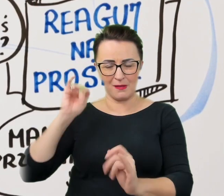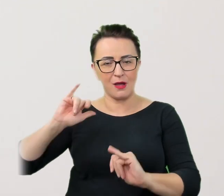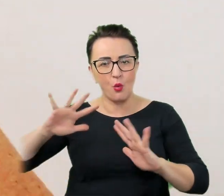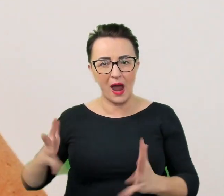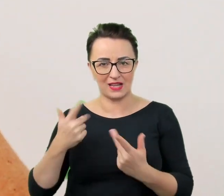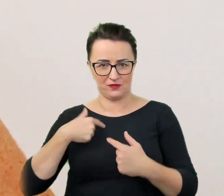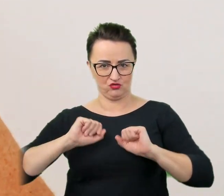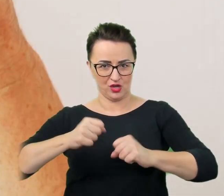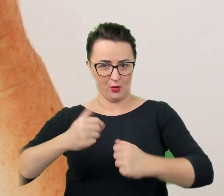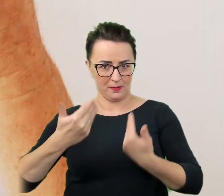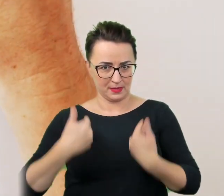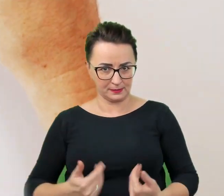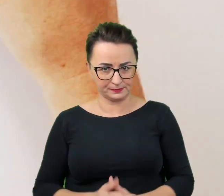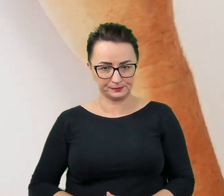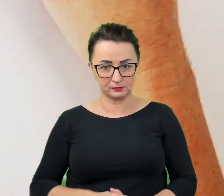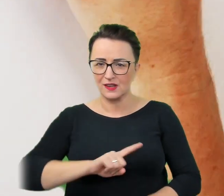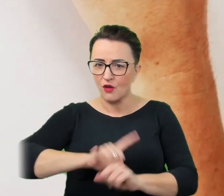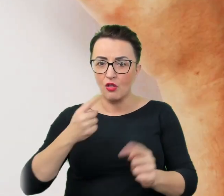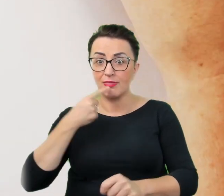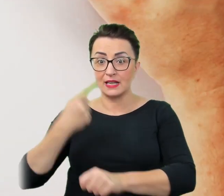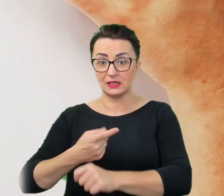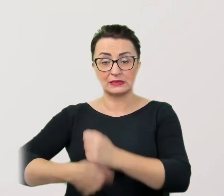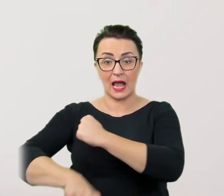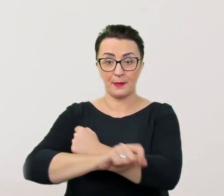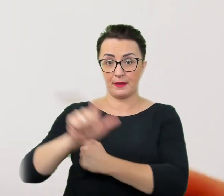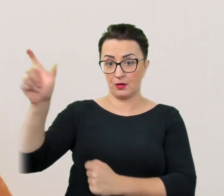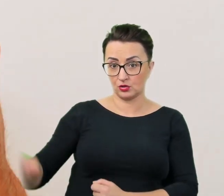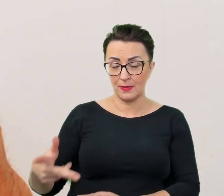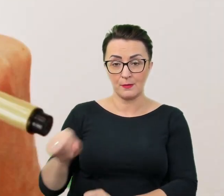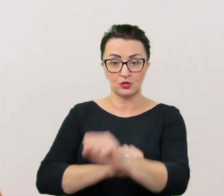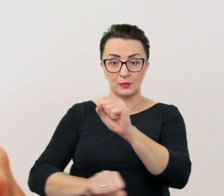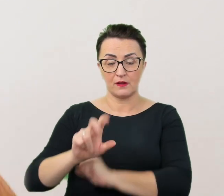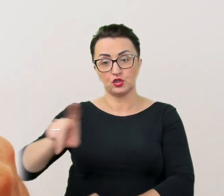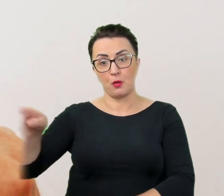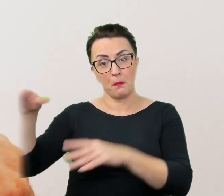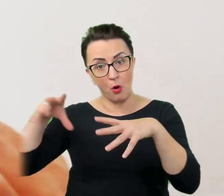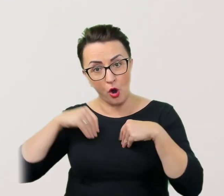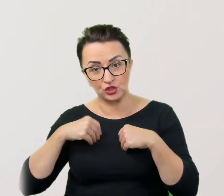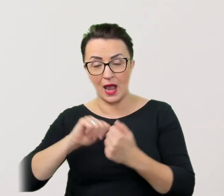Nie wolno decydować za osobę z niepełnosprawnością czy może i chce uczestniczyć w danym wydarzeniu.